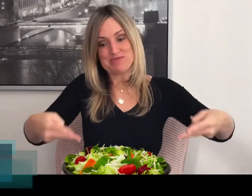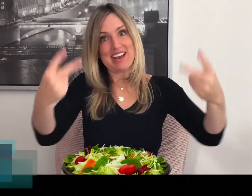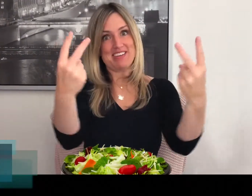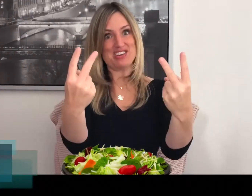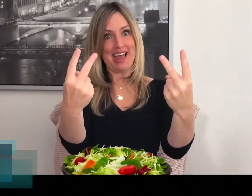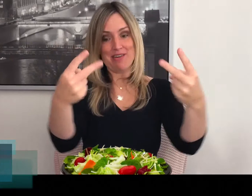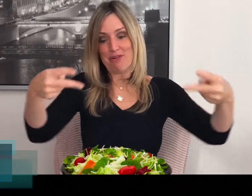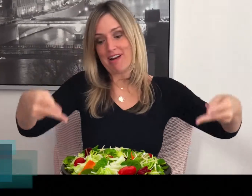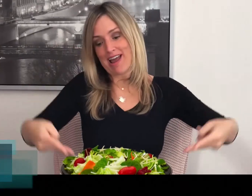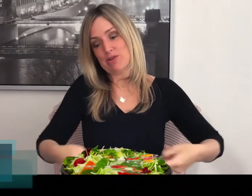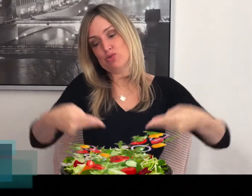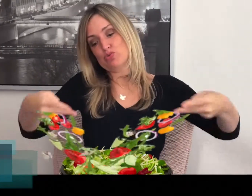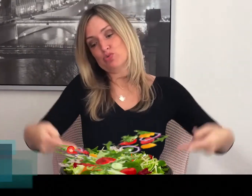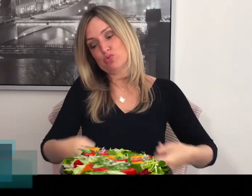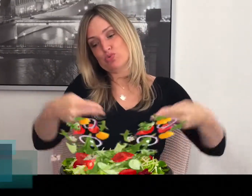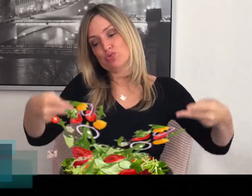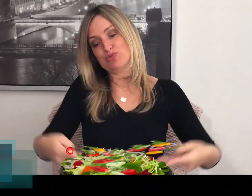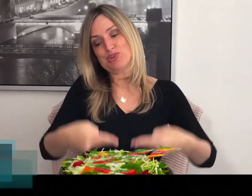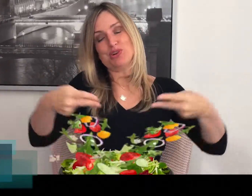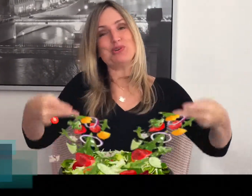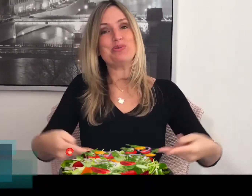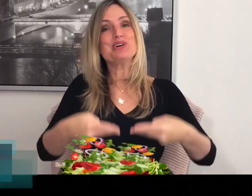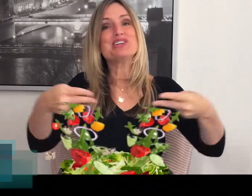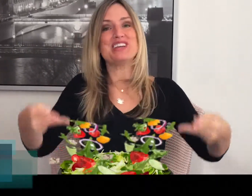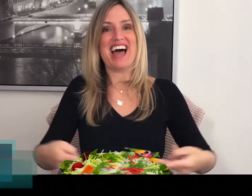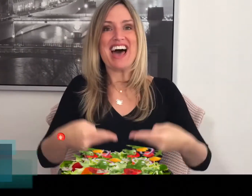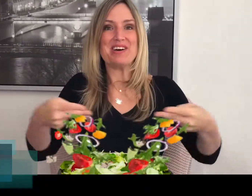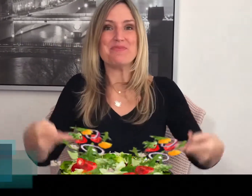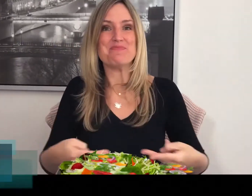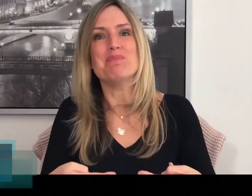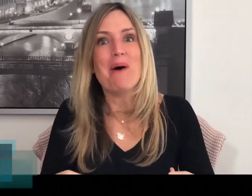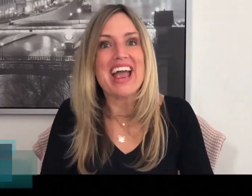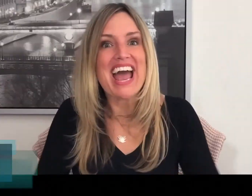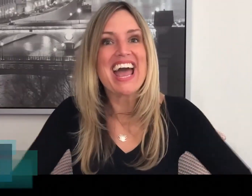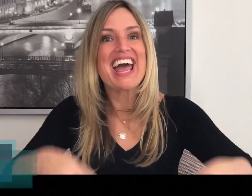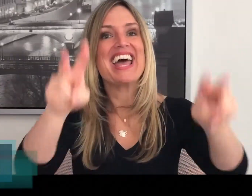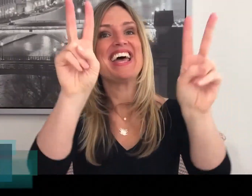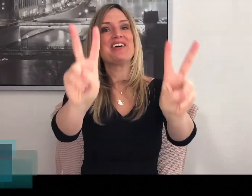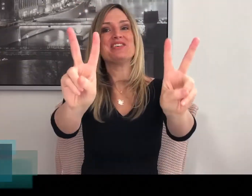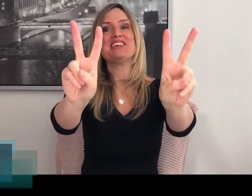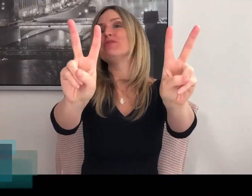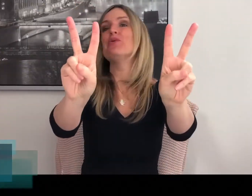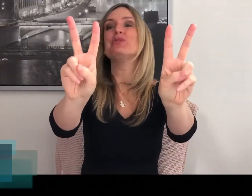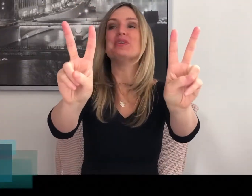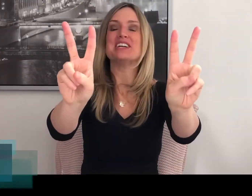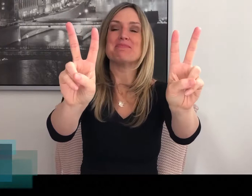Dus twee slavorken en je roert de salade om. Mooi hè? Goed, hoe doe je 'm?